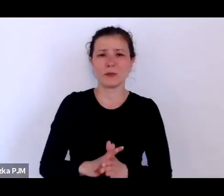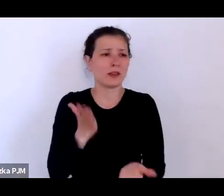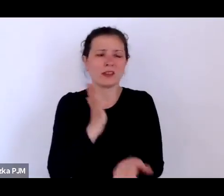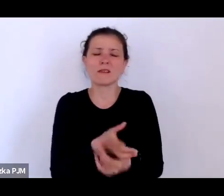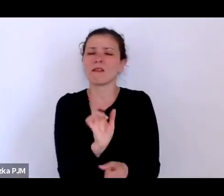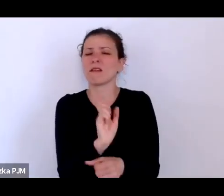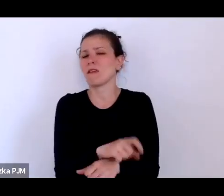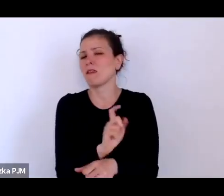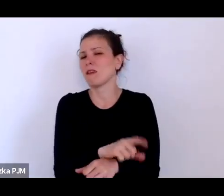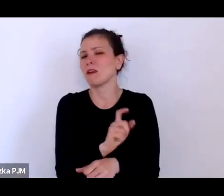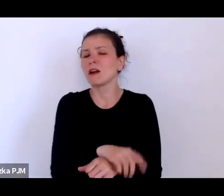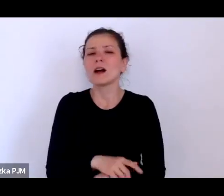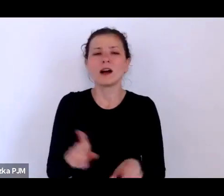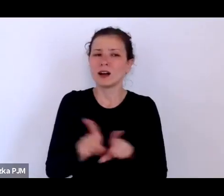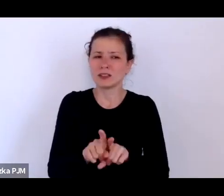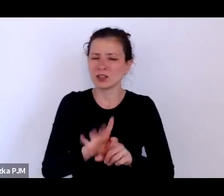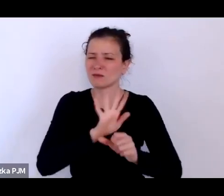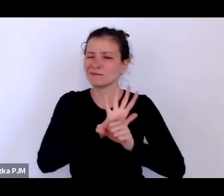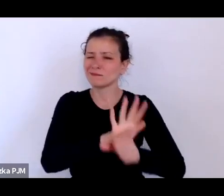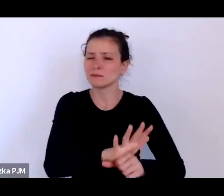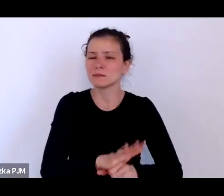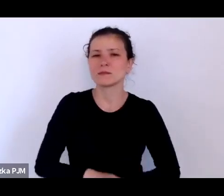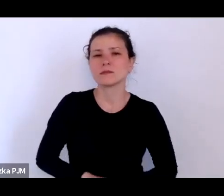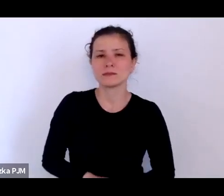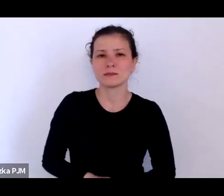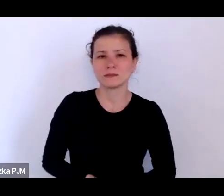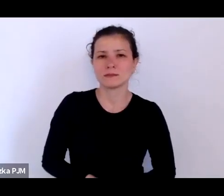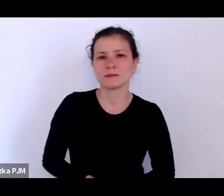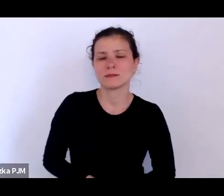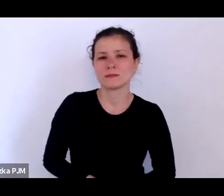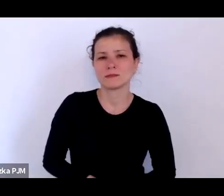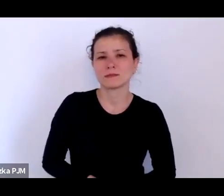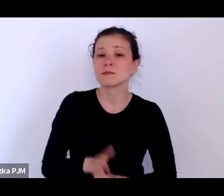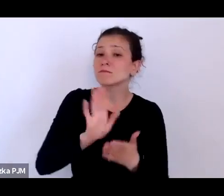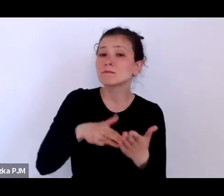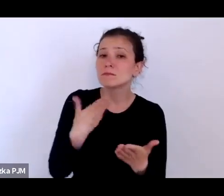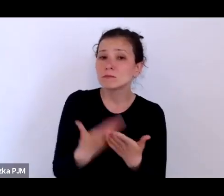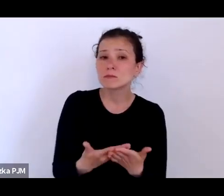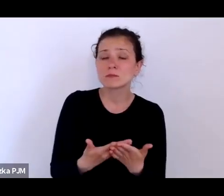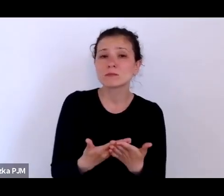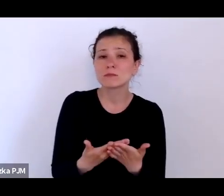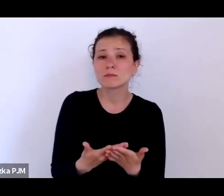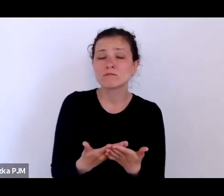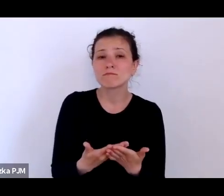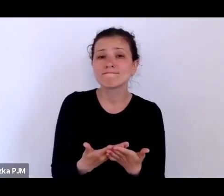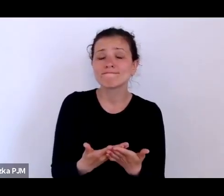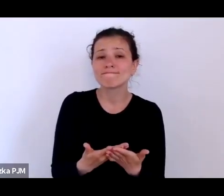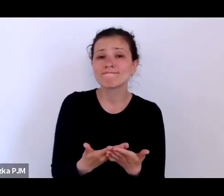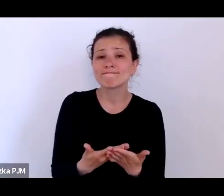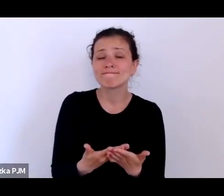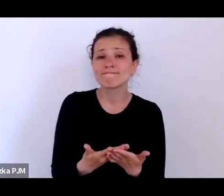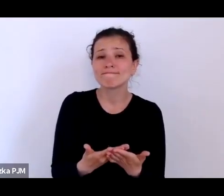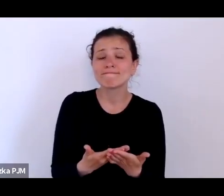ale w jakimś sensie poniżani i tutaj przykład tych nieszczęsnych prostytutek